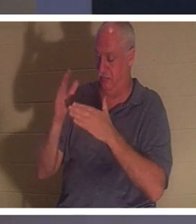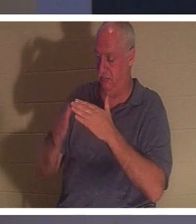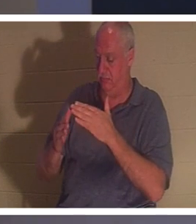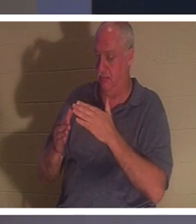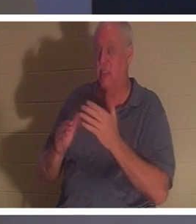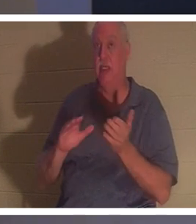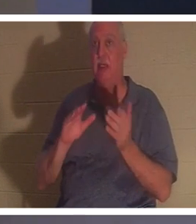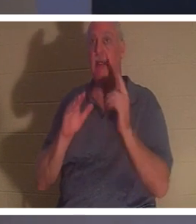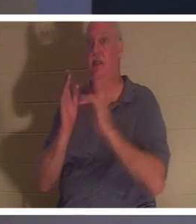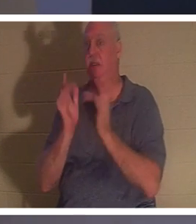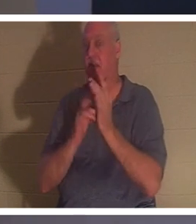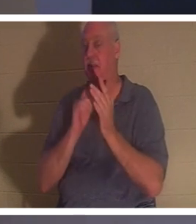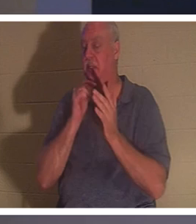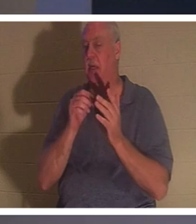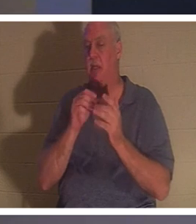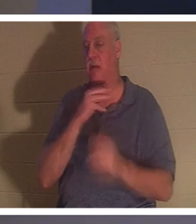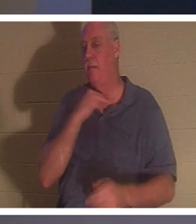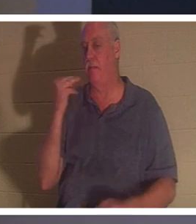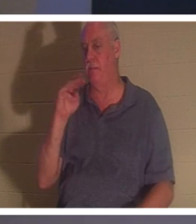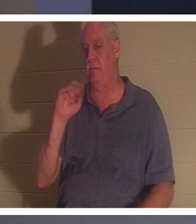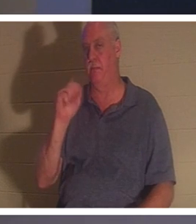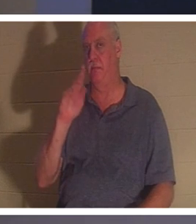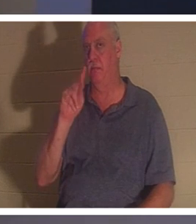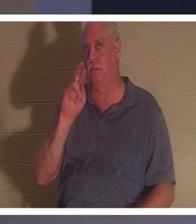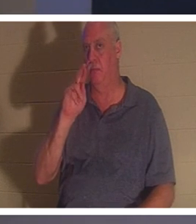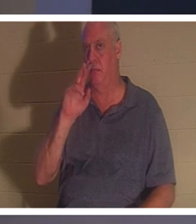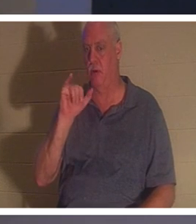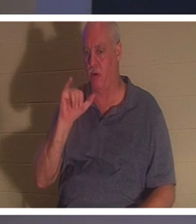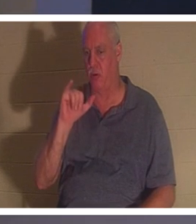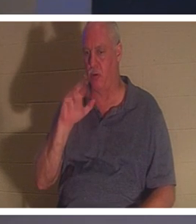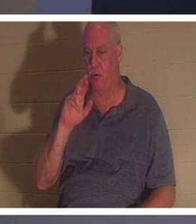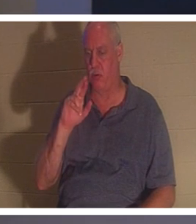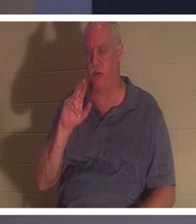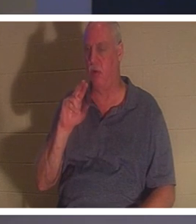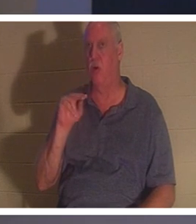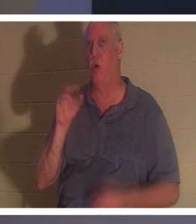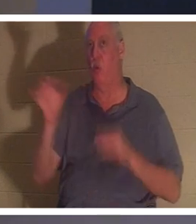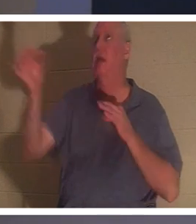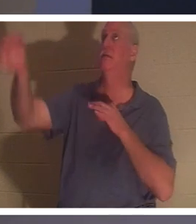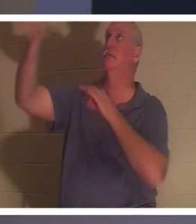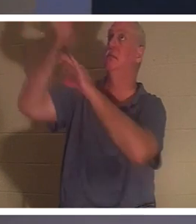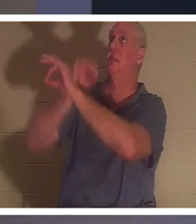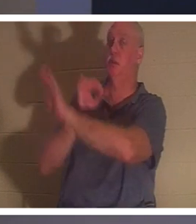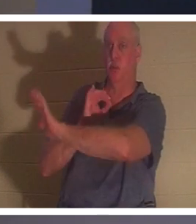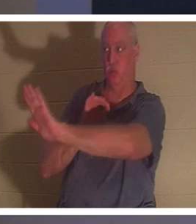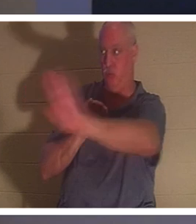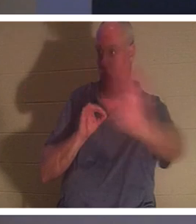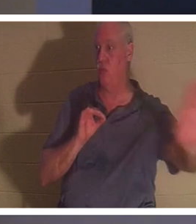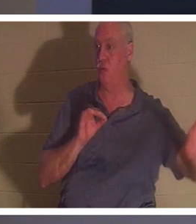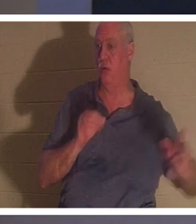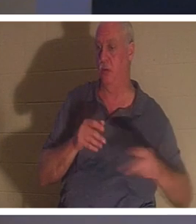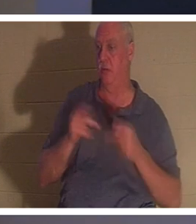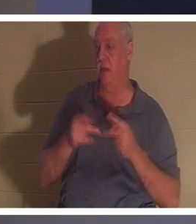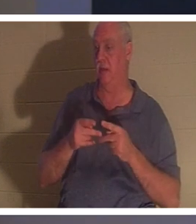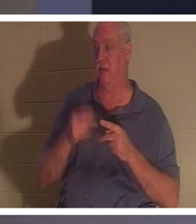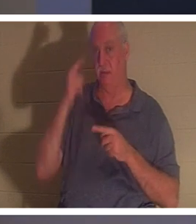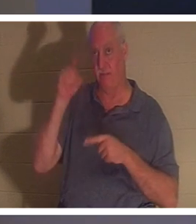彼は 「殉教者」とし て死んだわけではありません 。 彼はあなたの代わりに、あなたのために死んだのです。